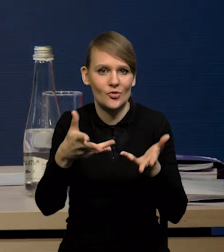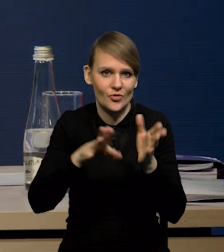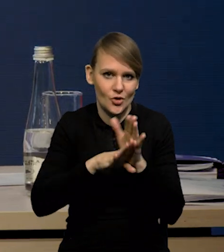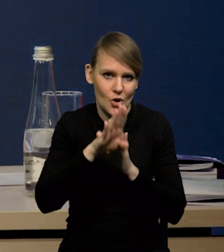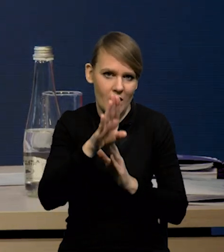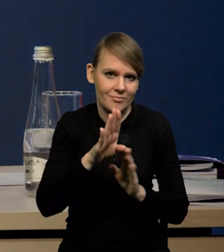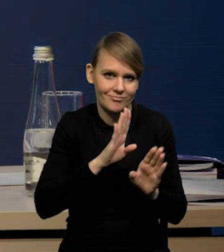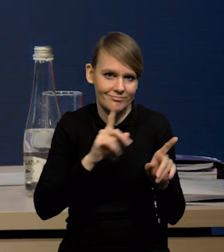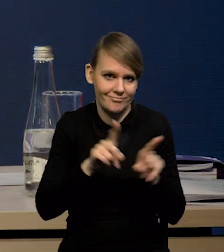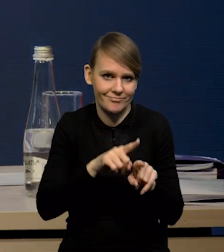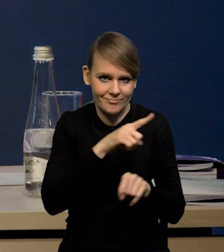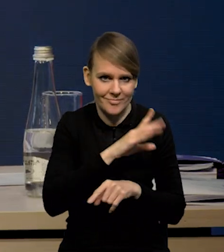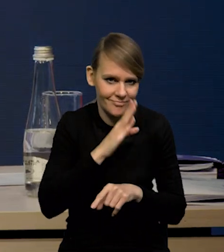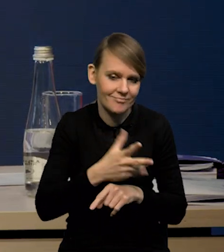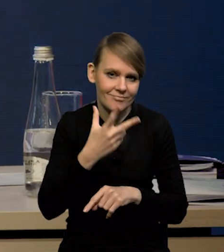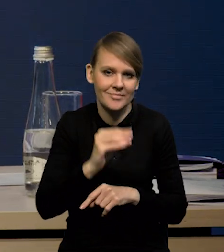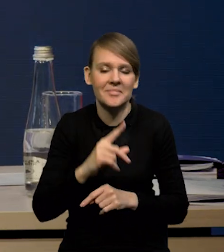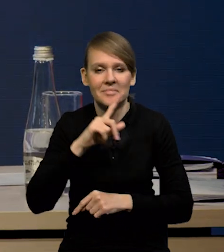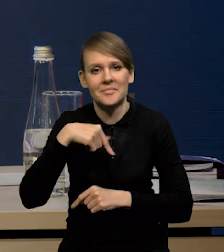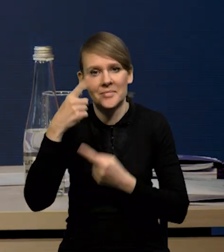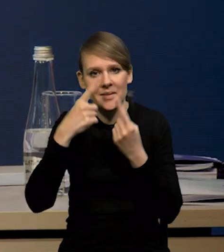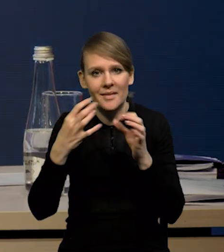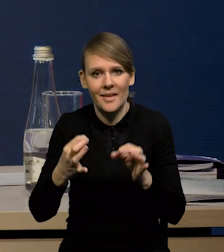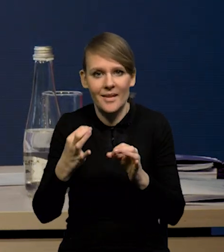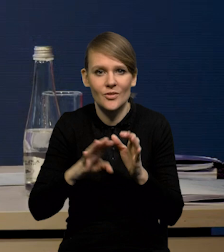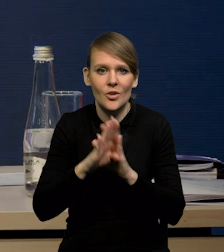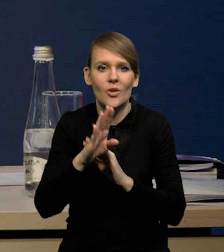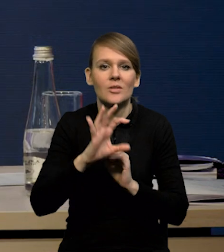My spodziewamy się, że w tym roku wzrost w strefie euro 0.7.